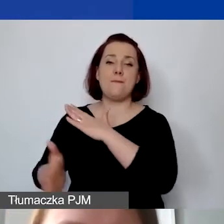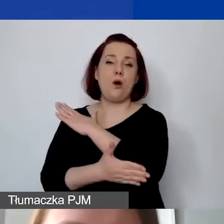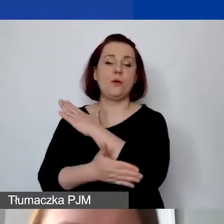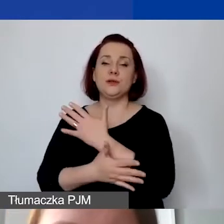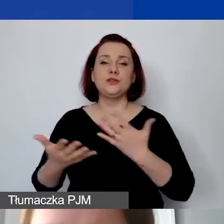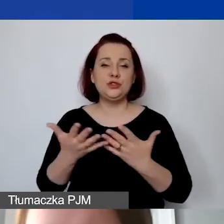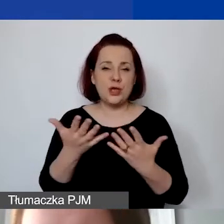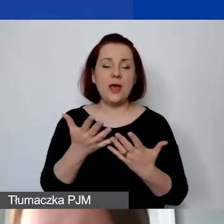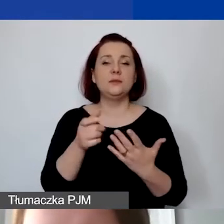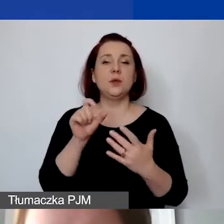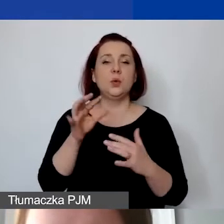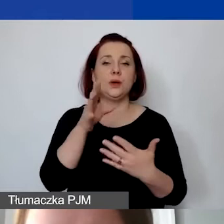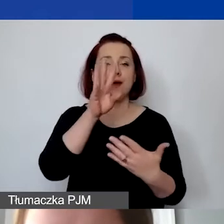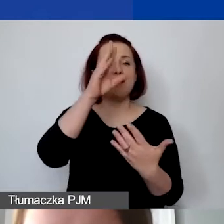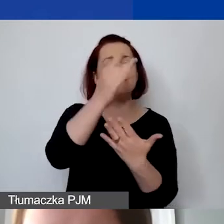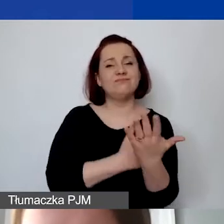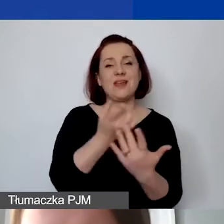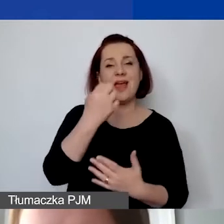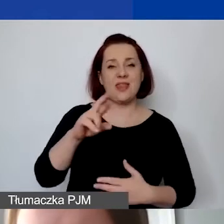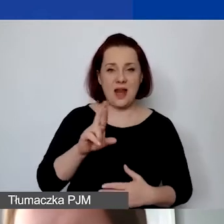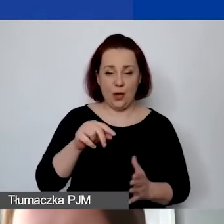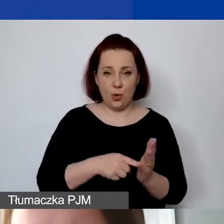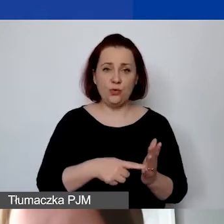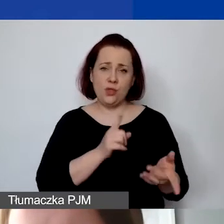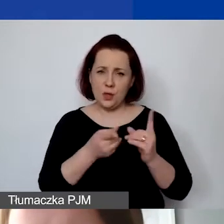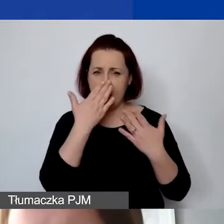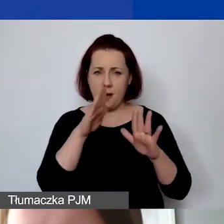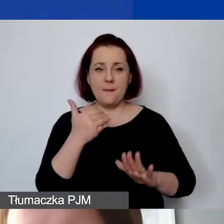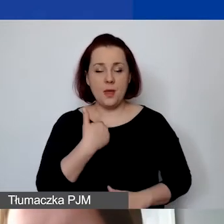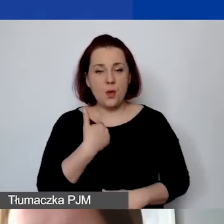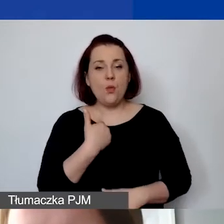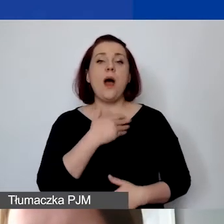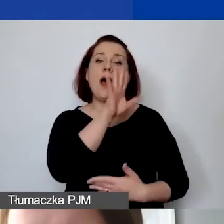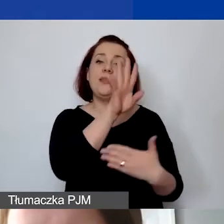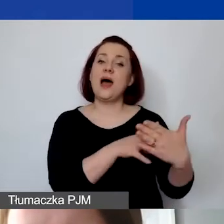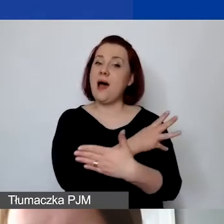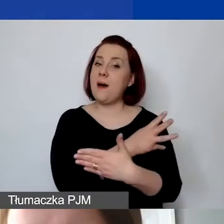Myślę, że tak na bardzo szybko to pokazałam, ale tabela wymaga zdecydowanie